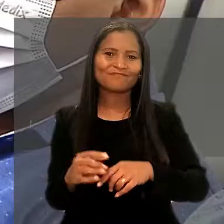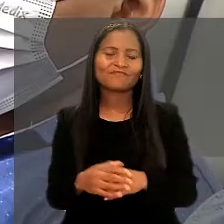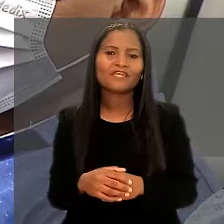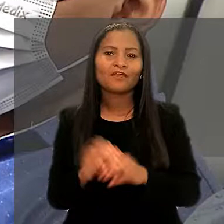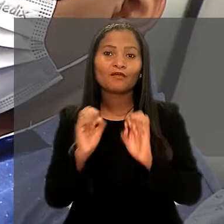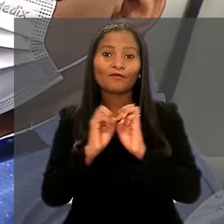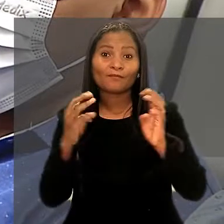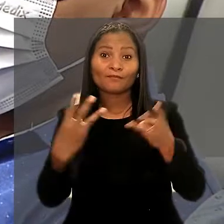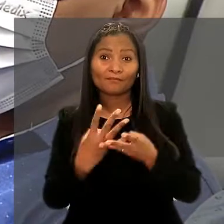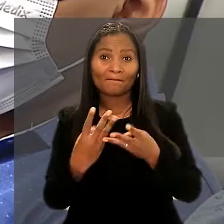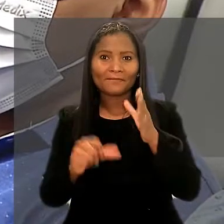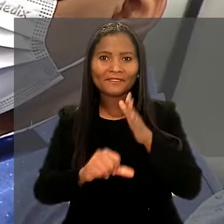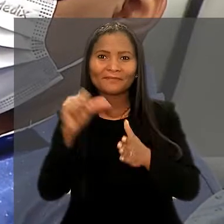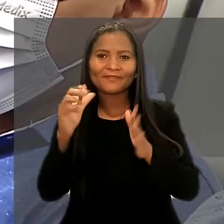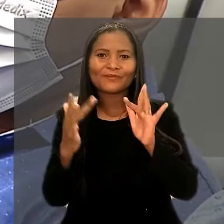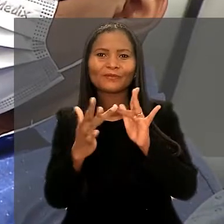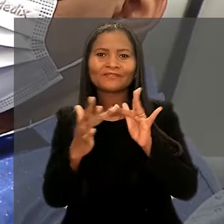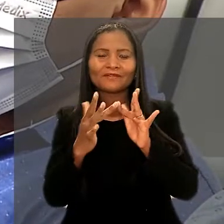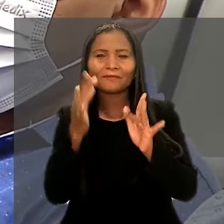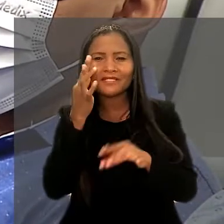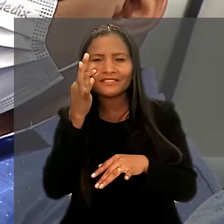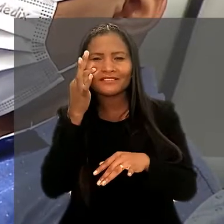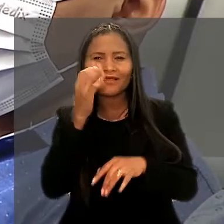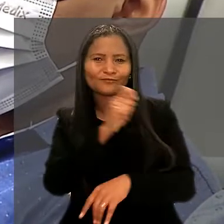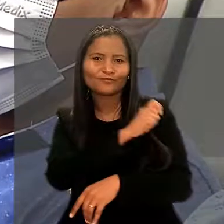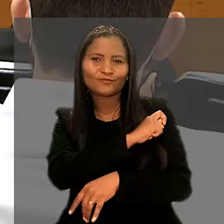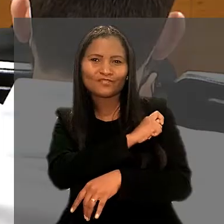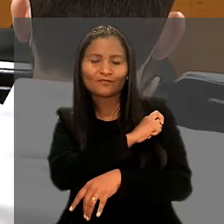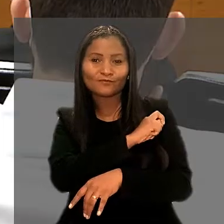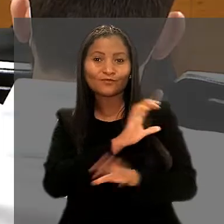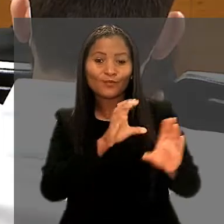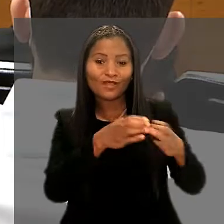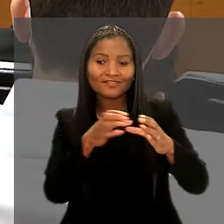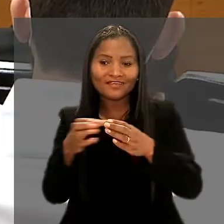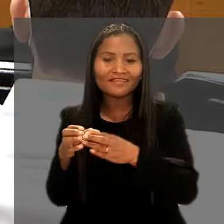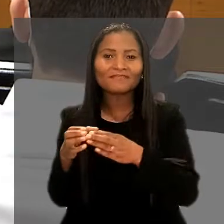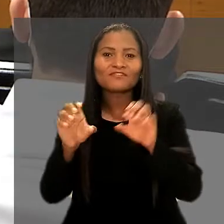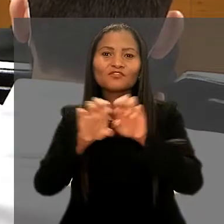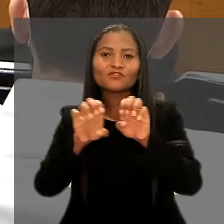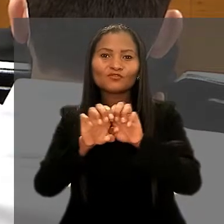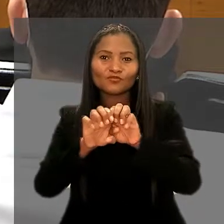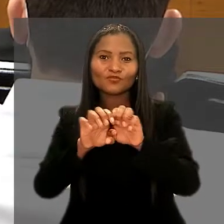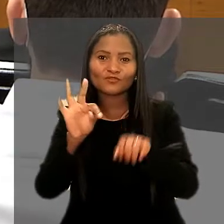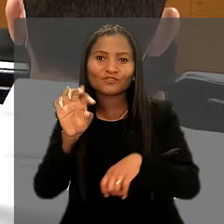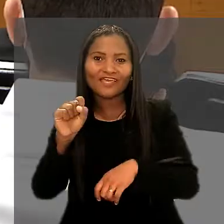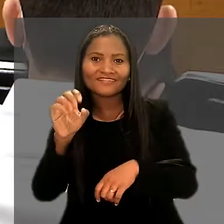O workshop foi o primeiro contato presencial dos alunos com as equipes e a estrutura física do TST.